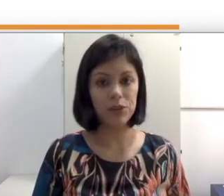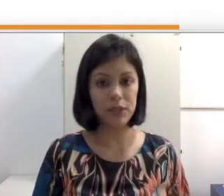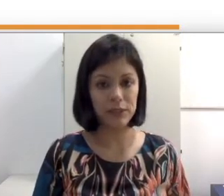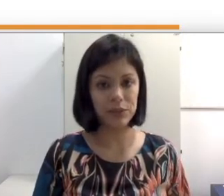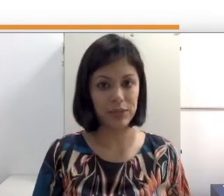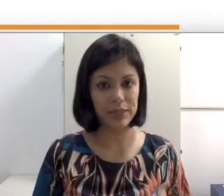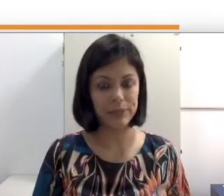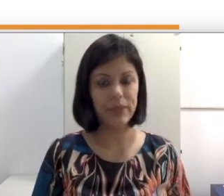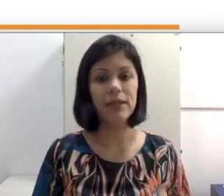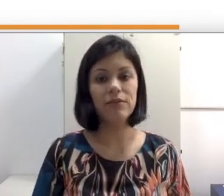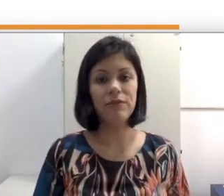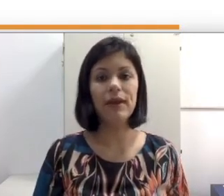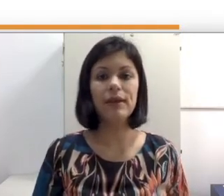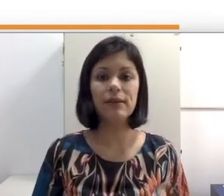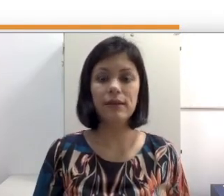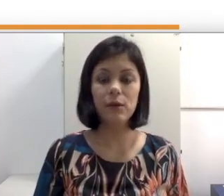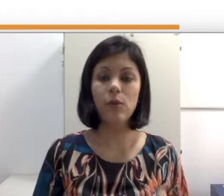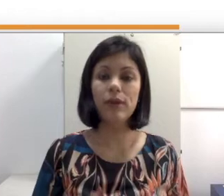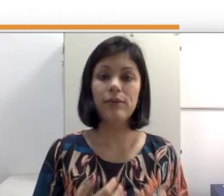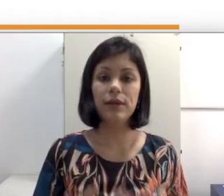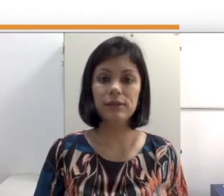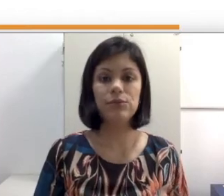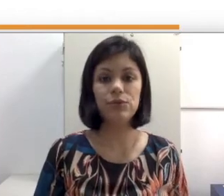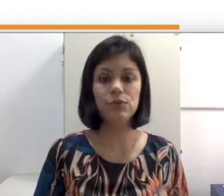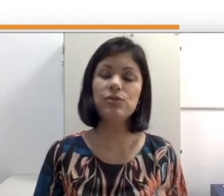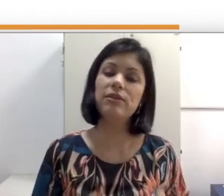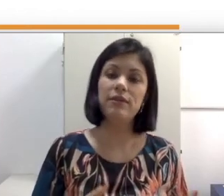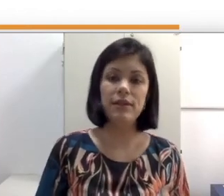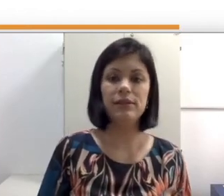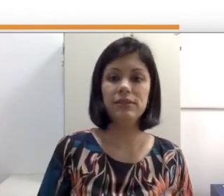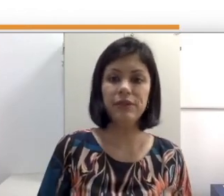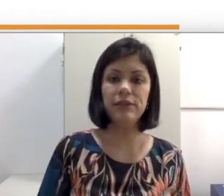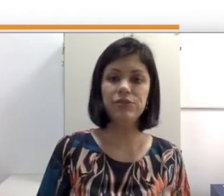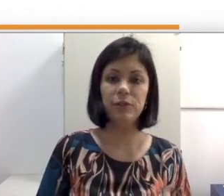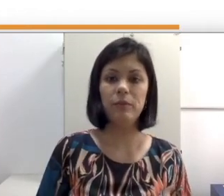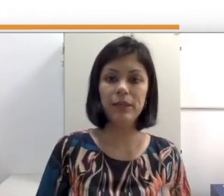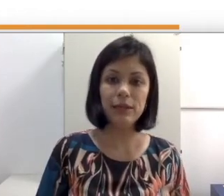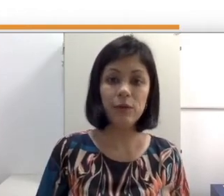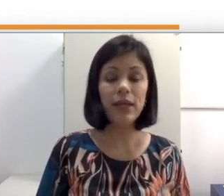da surdez e que veem que a Educação de surdos deveria ser feita de forma bilíngue e que